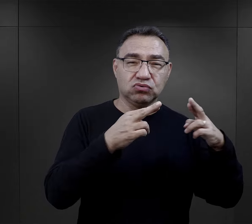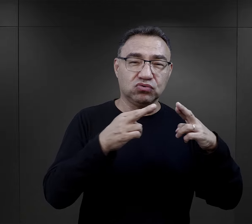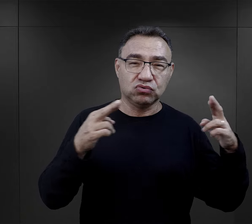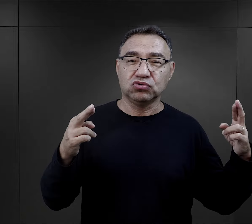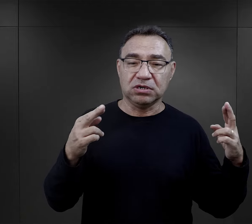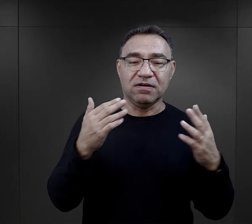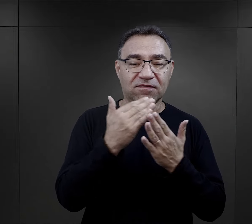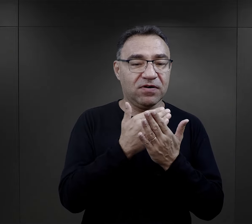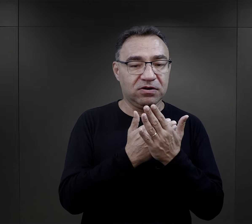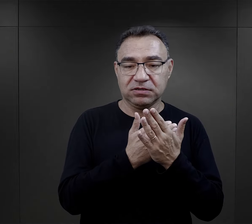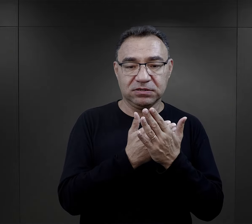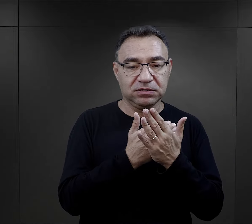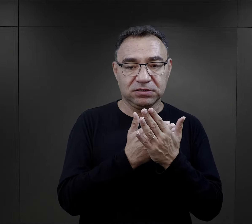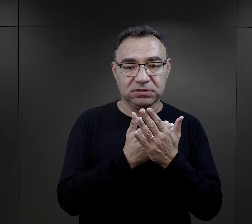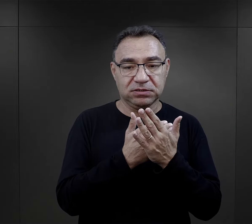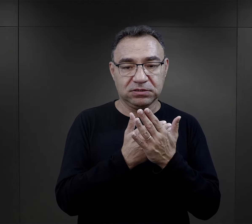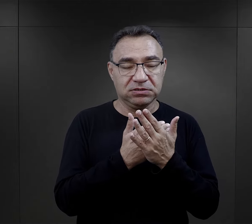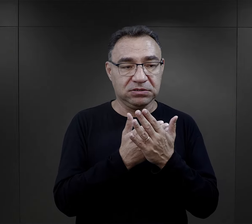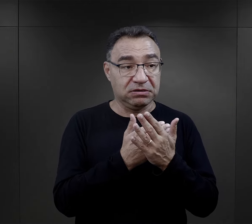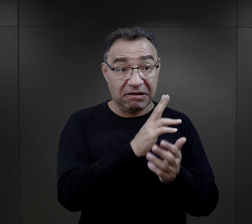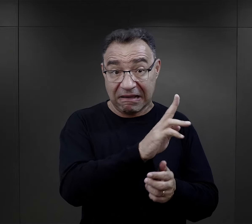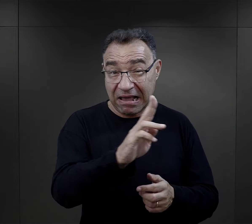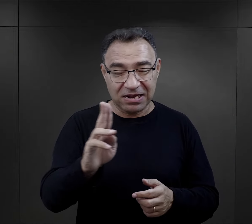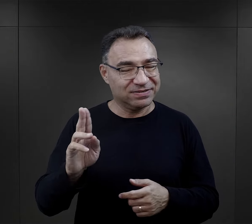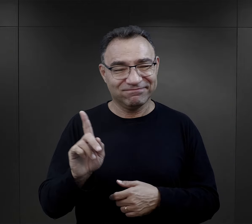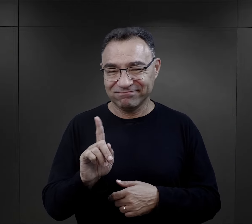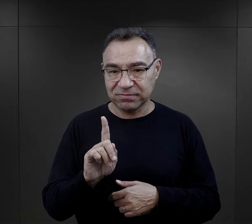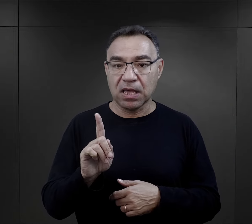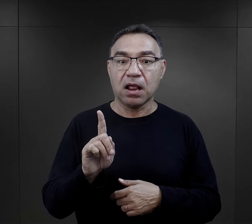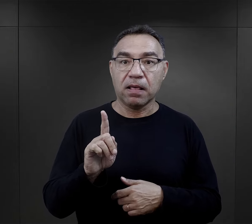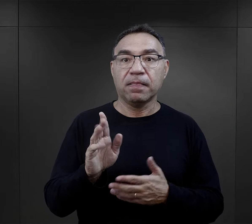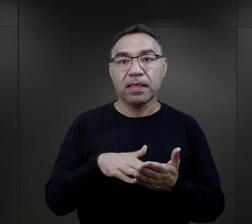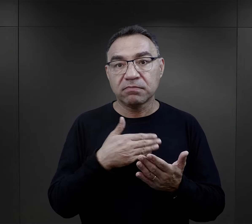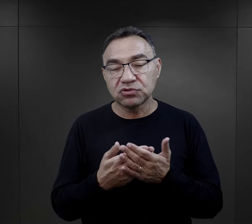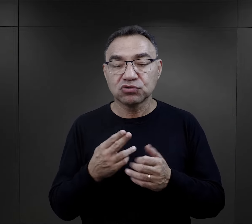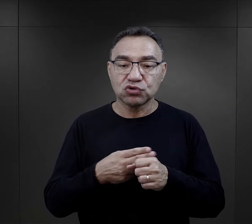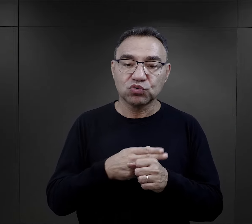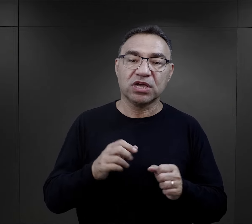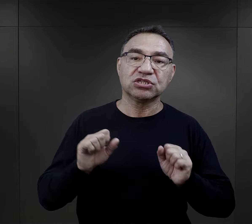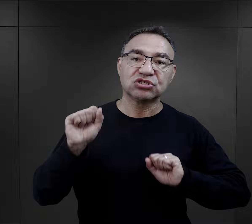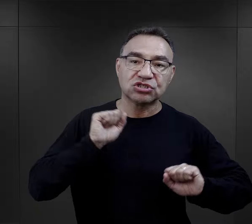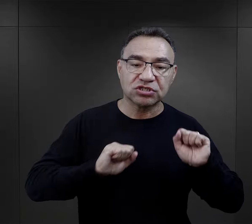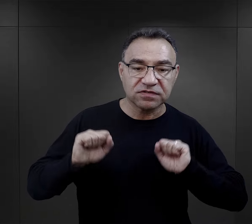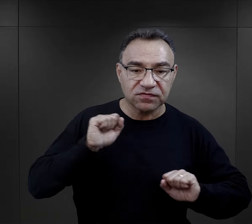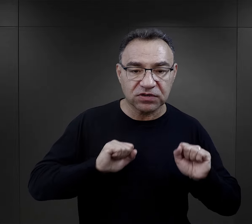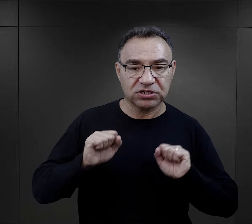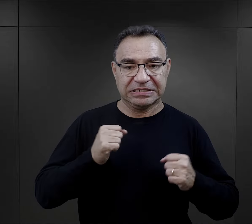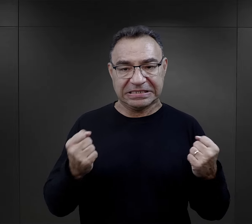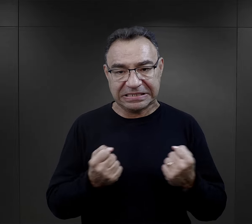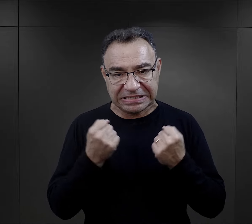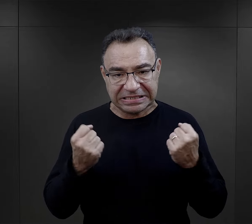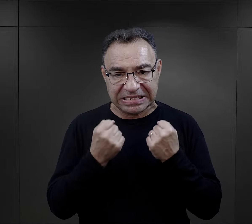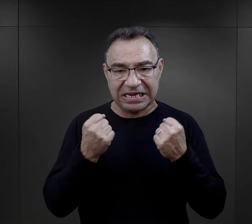nie każdy mógł mieć taką możliwość, ale właśnie wykonywanie jakichś ćwiczeń,